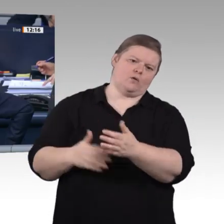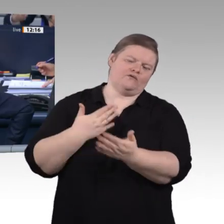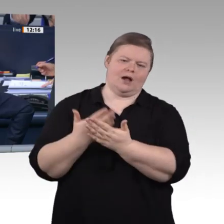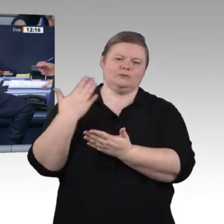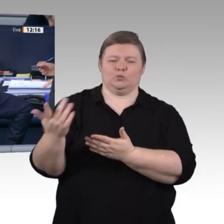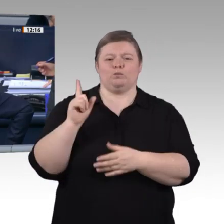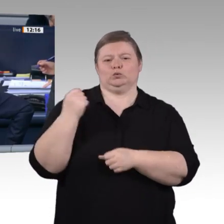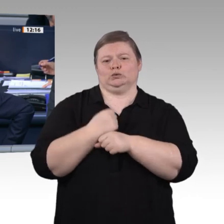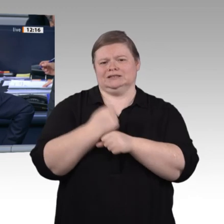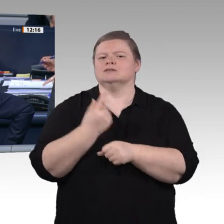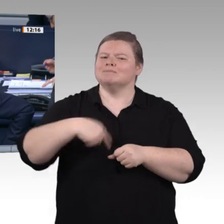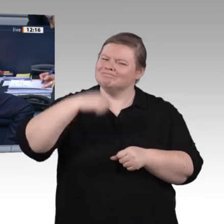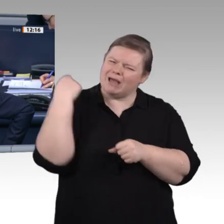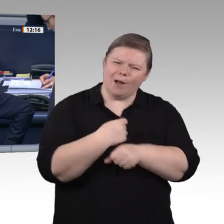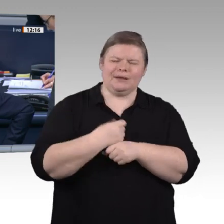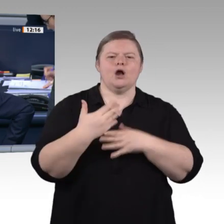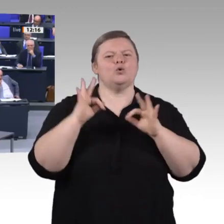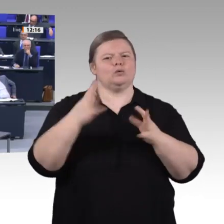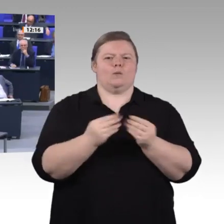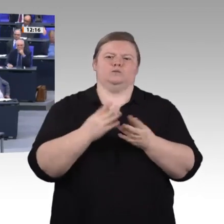für die FDP-Fraktion ist der Kollege Dr. Thomas Sattelberger.